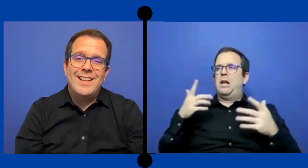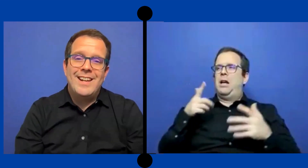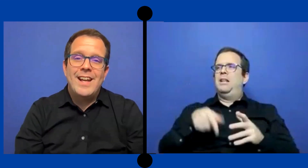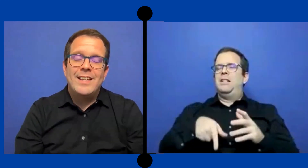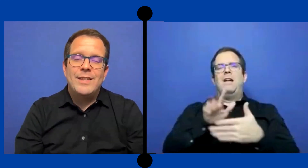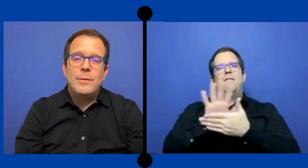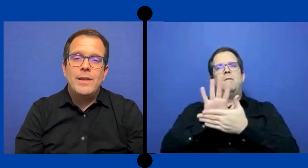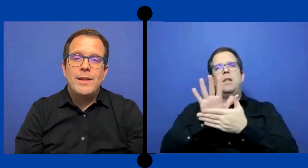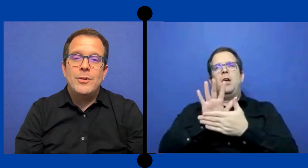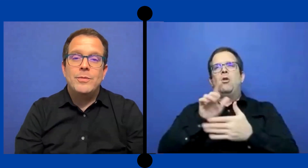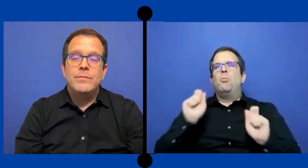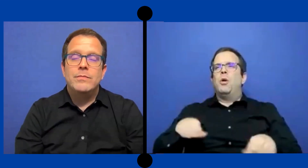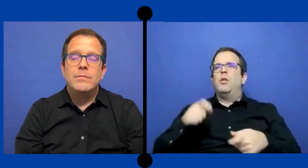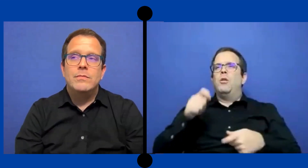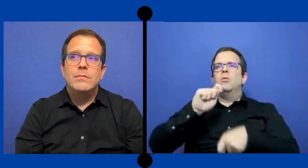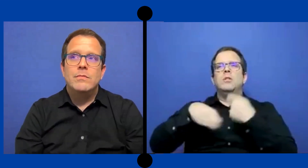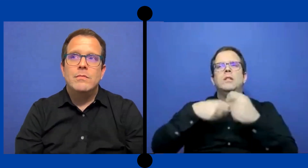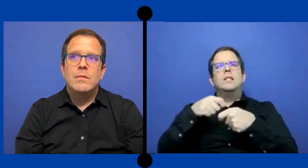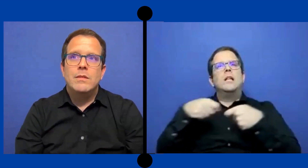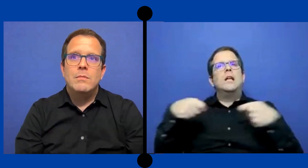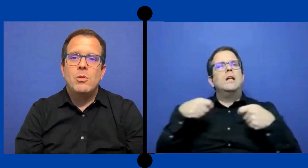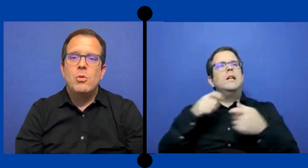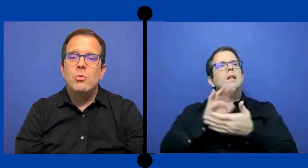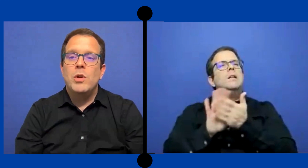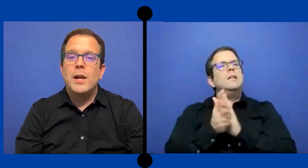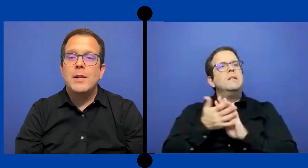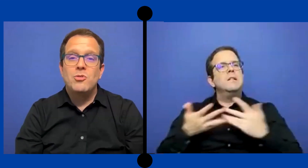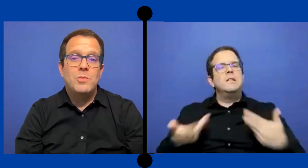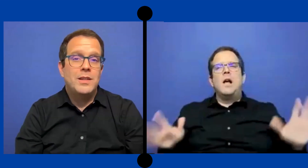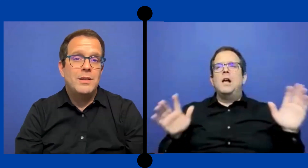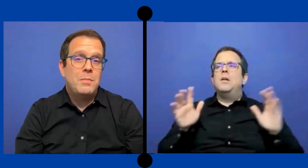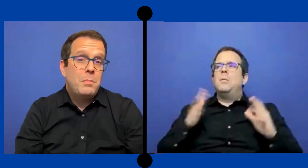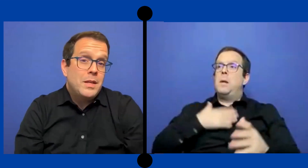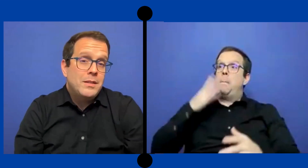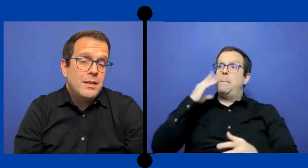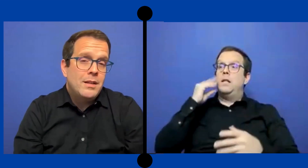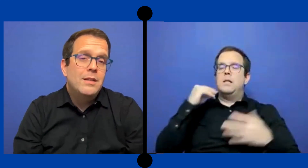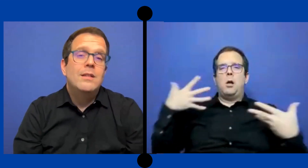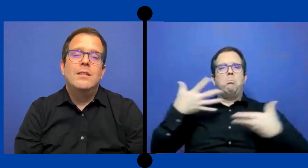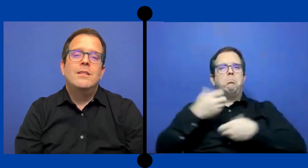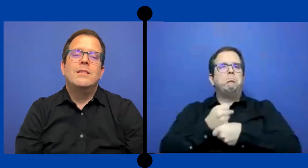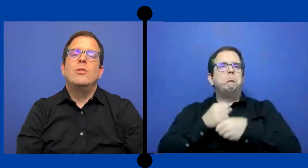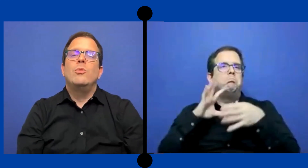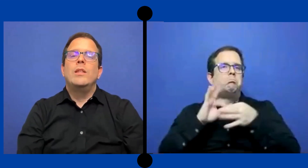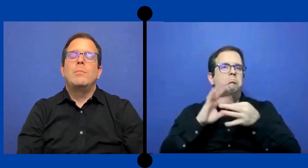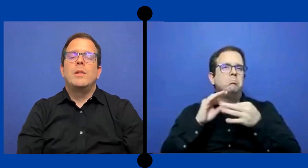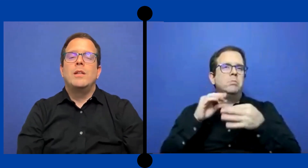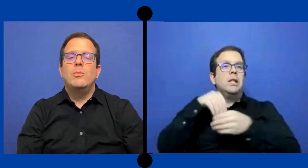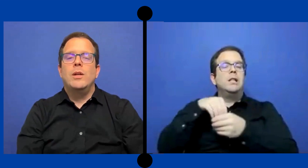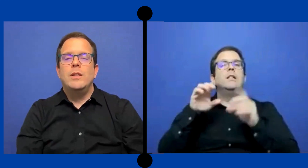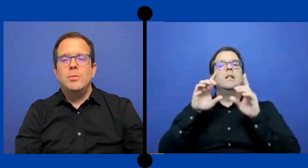cerrar este video con un buen resumen de experiencia siendo un intérprete educativo.